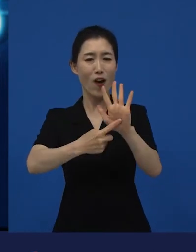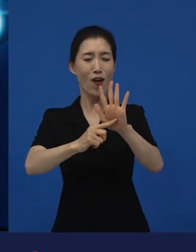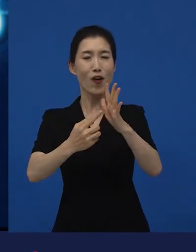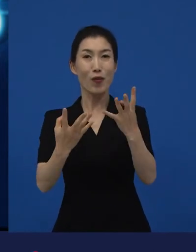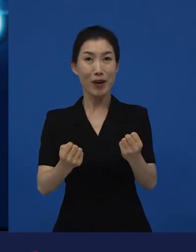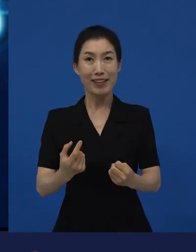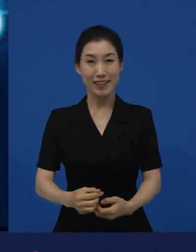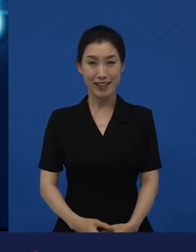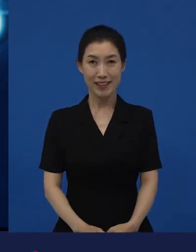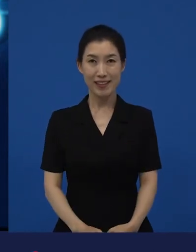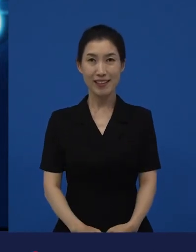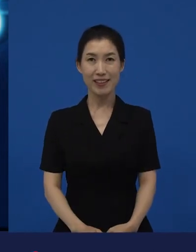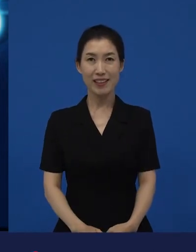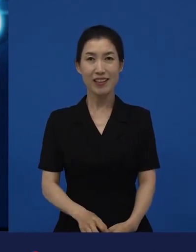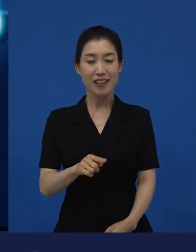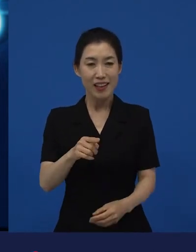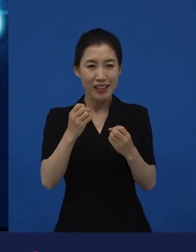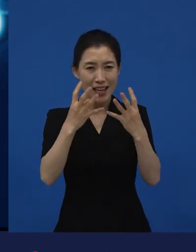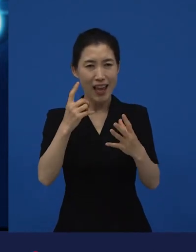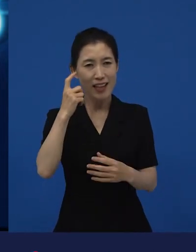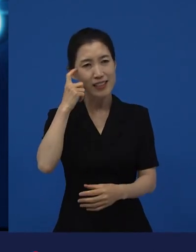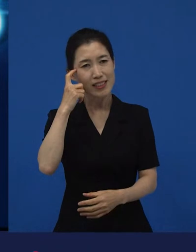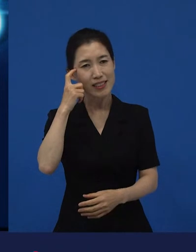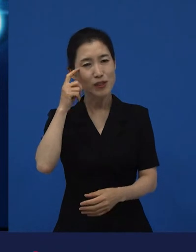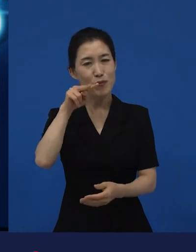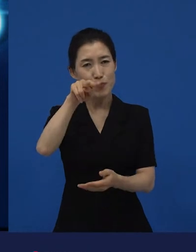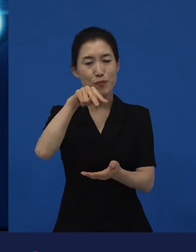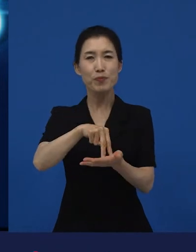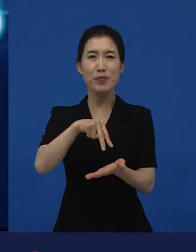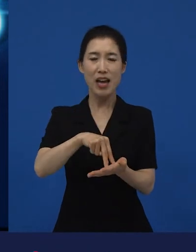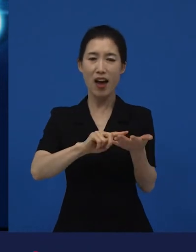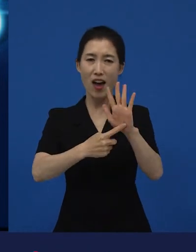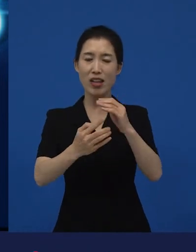얘기가 되면서 관객과의 대화가 시작되고